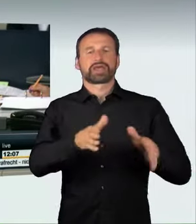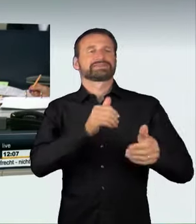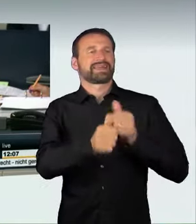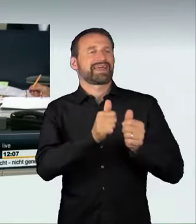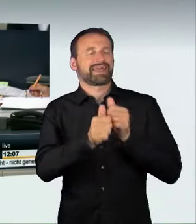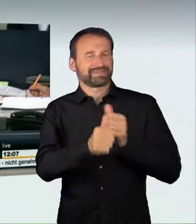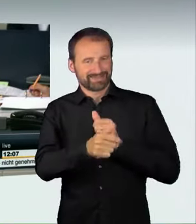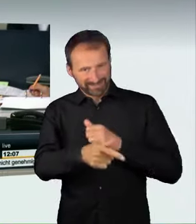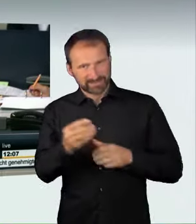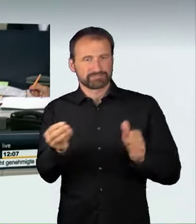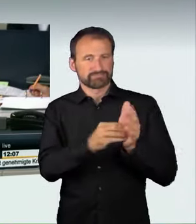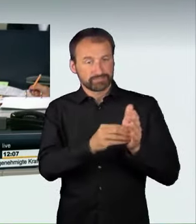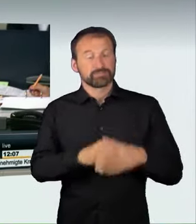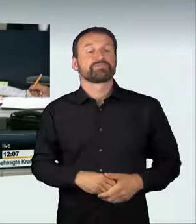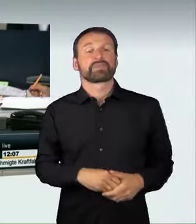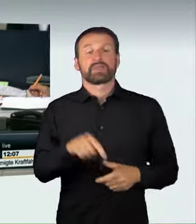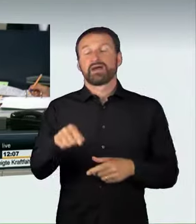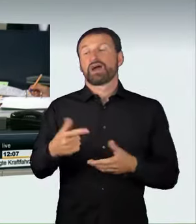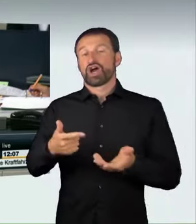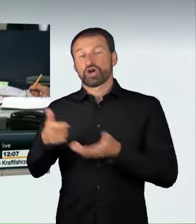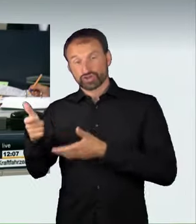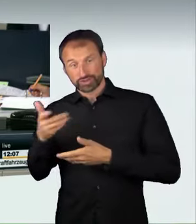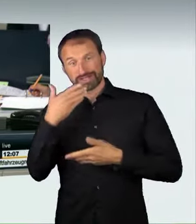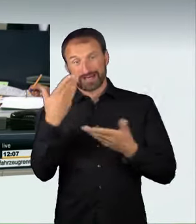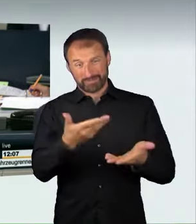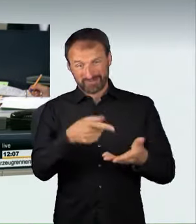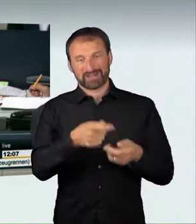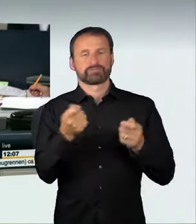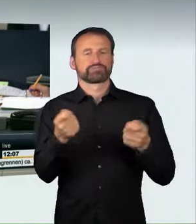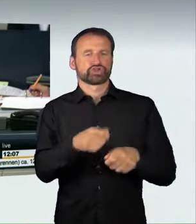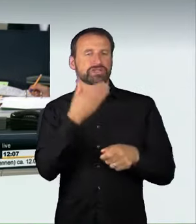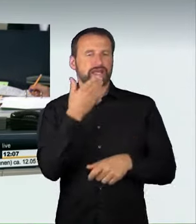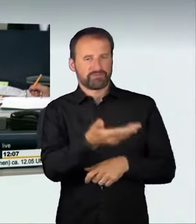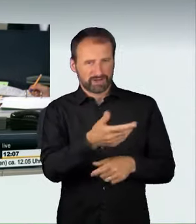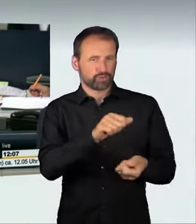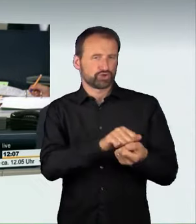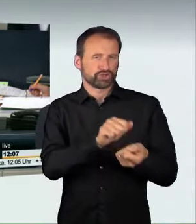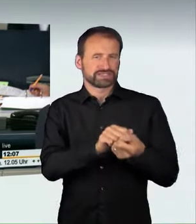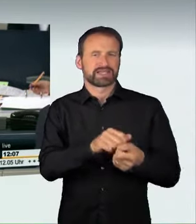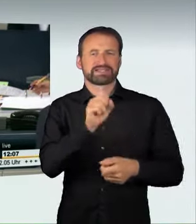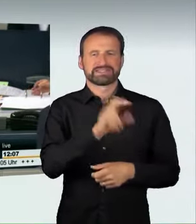seiner Beschlussempfehlung auf Drucksachen 18/12936 und 18/12964,